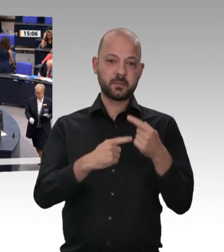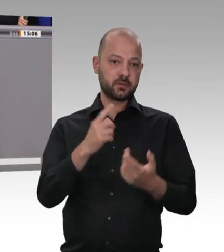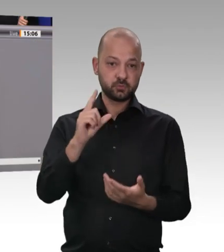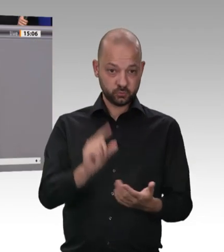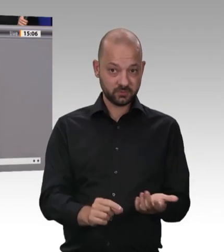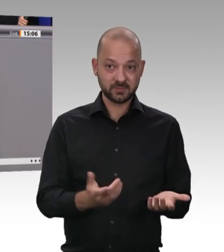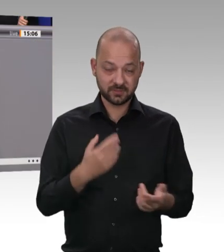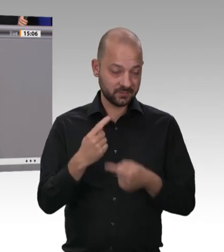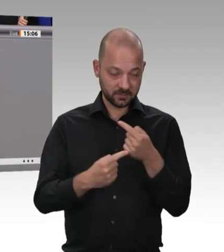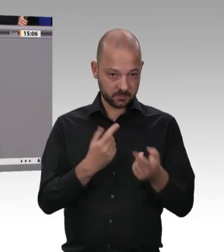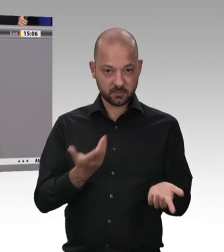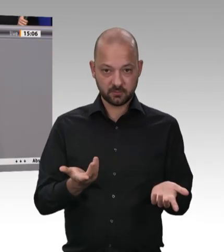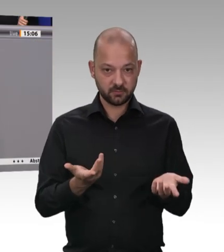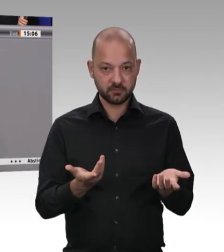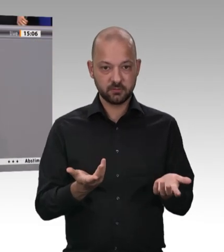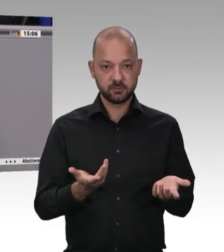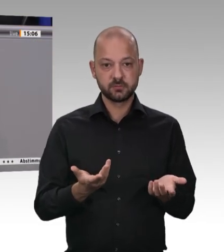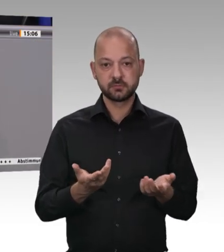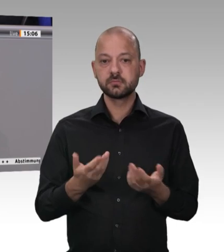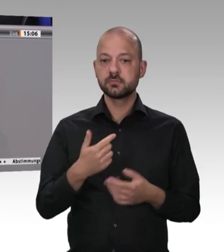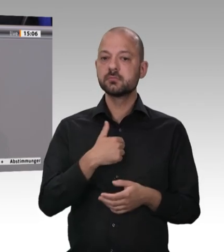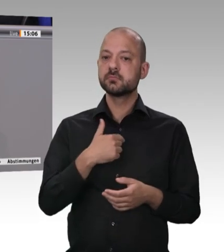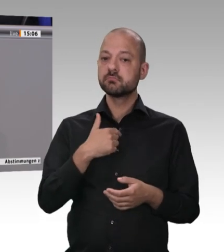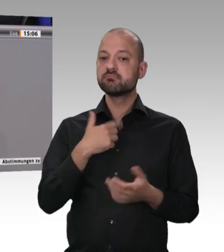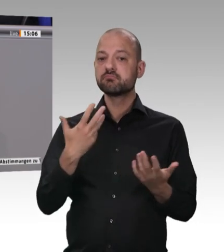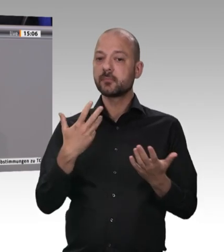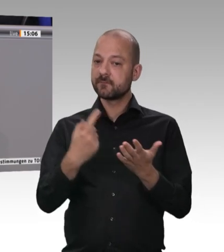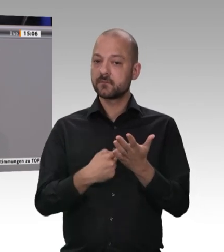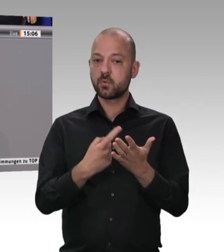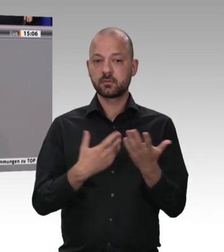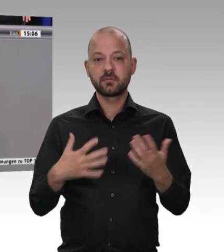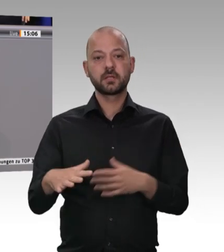nicht zu reden. Es war also wichtig, diese